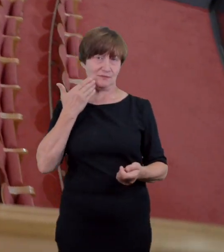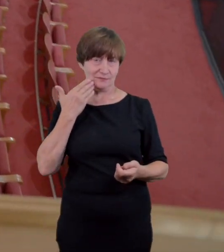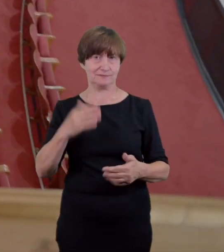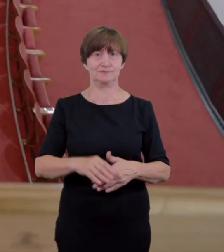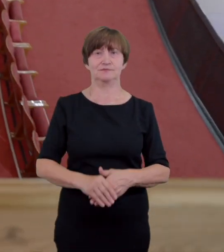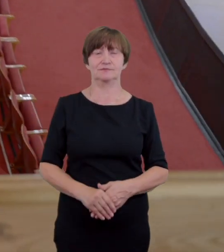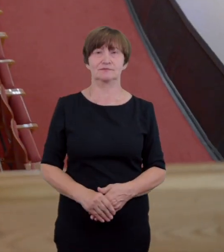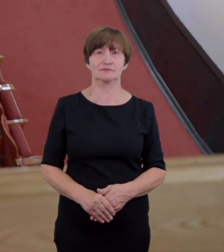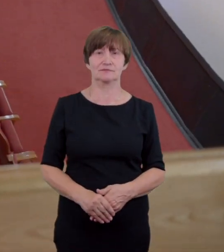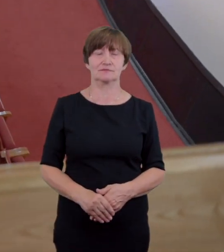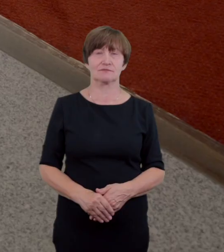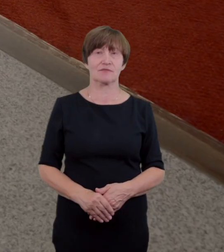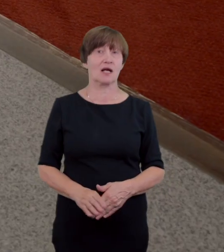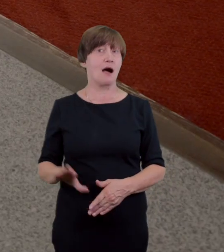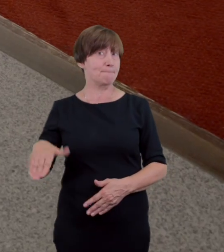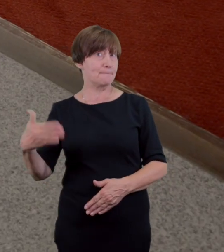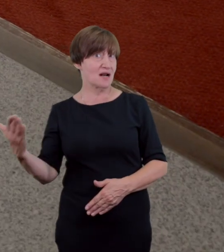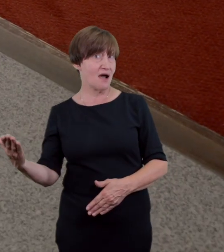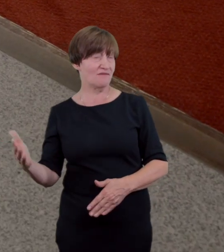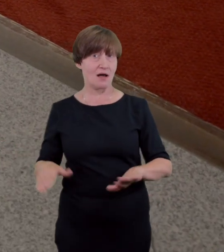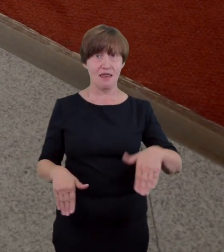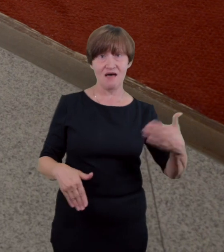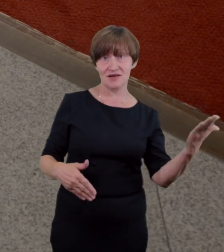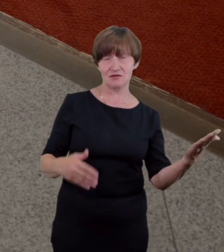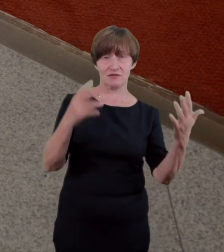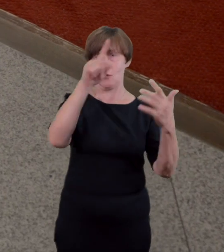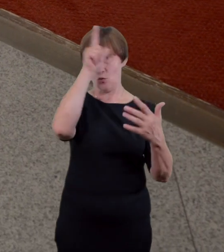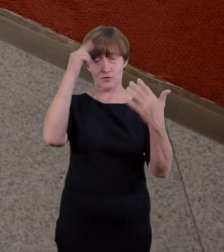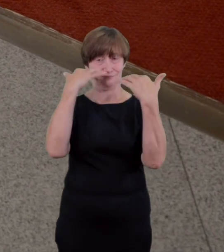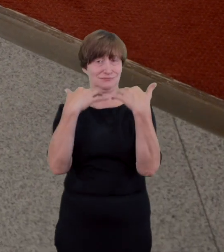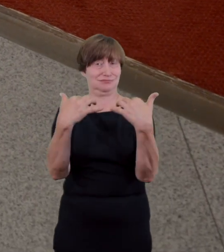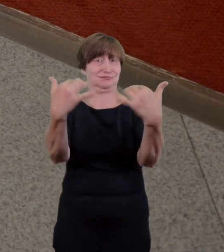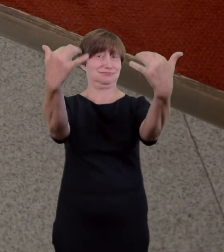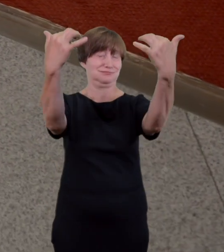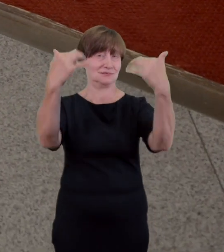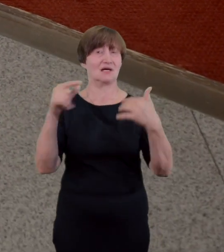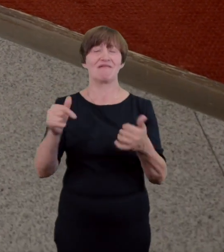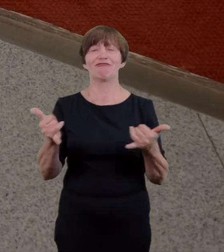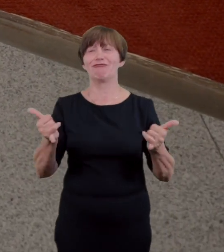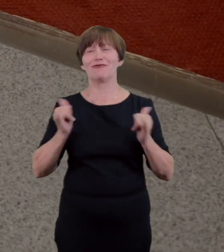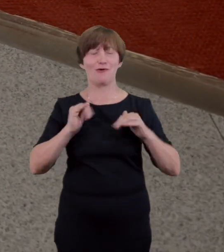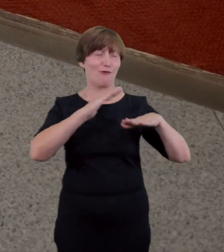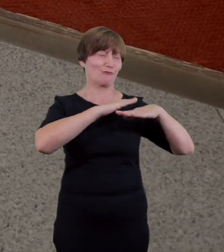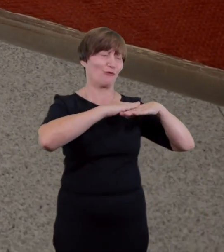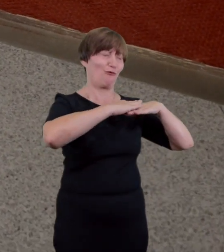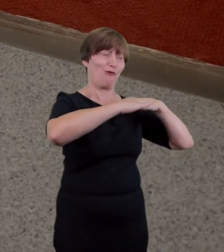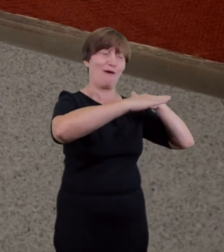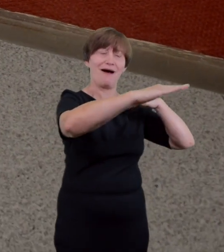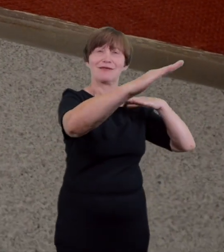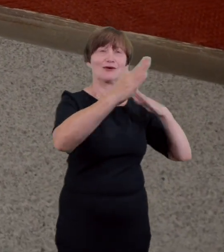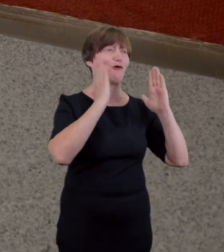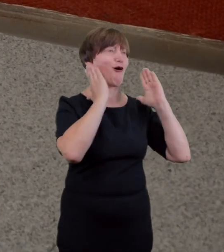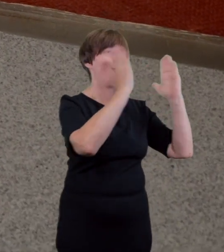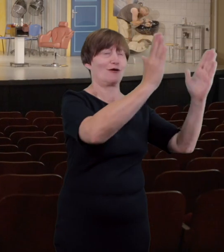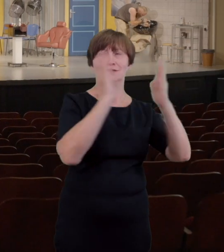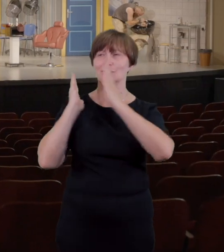pomocą szerokiego gładkiego korytarza okalającego rzędy siedzeń nie znajdziemy tu progów schodów a